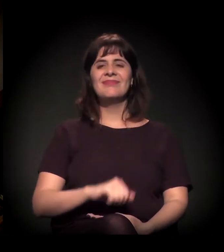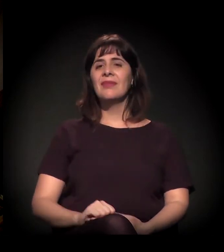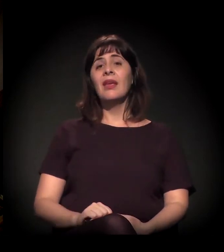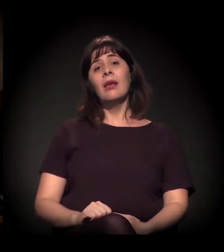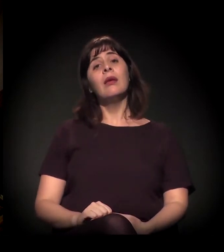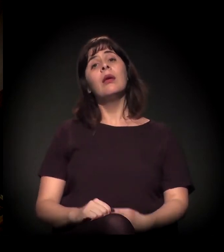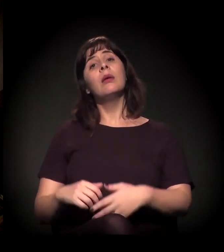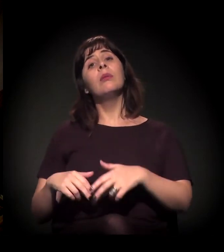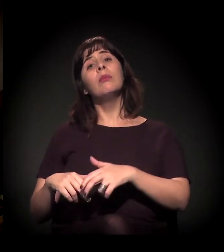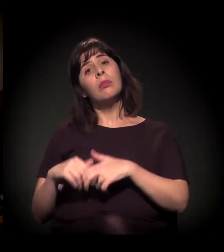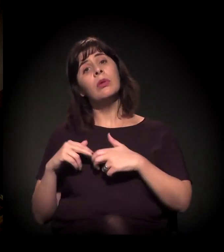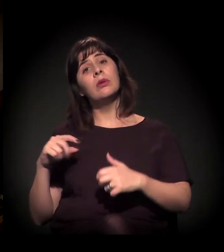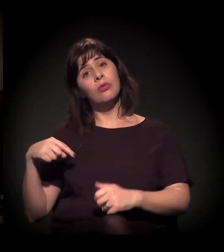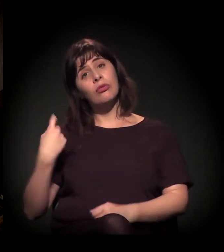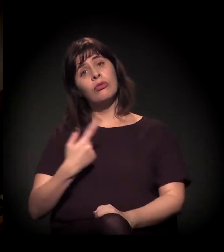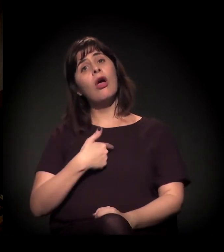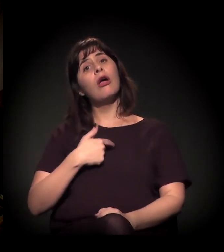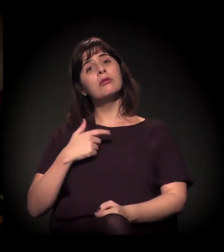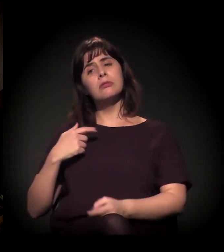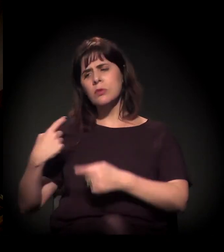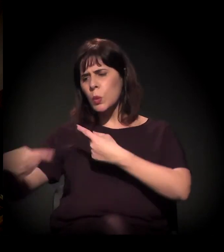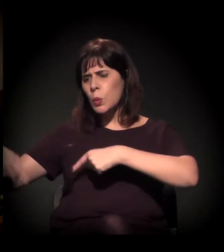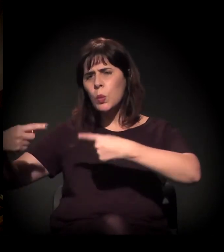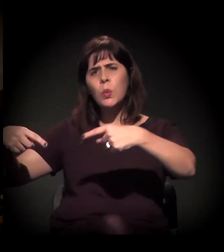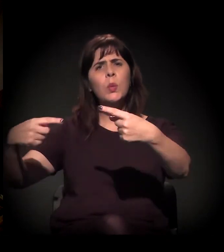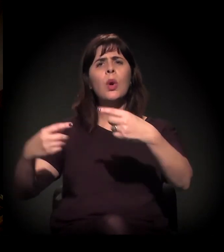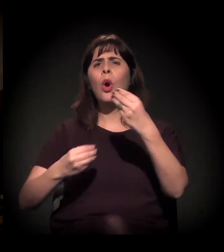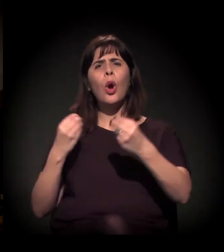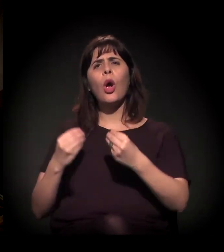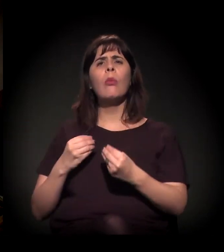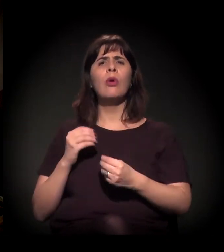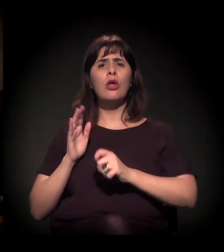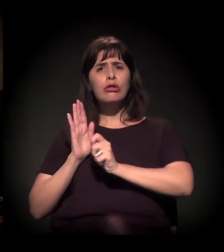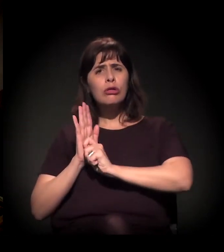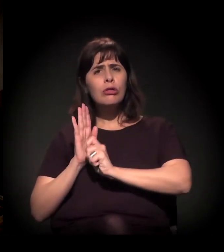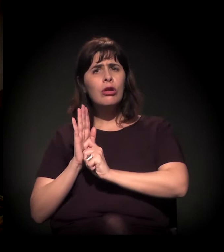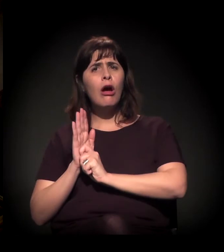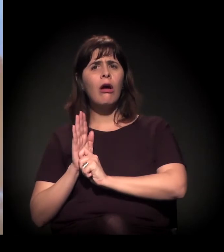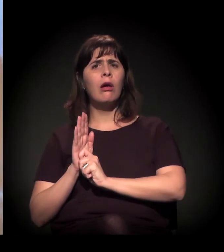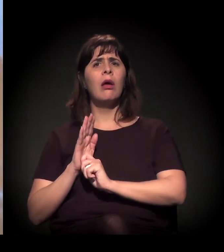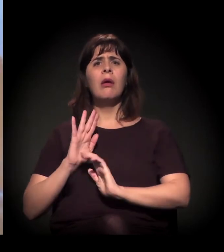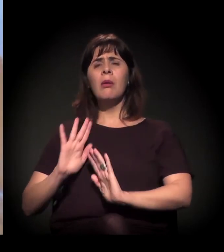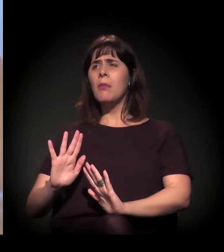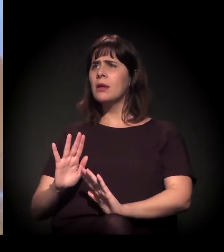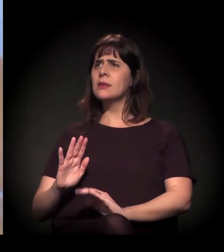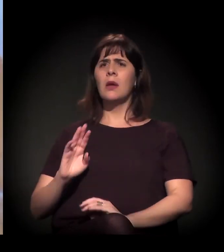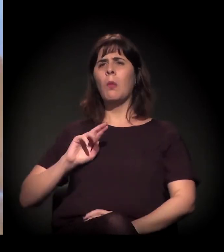É isso. Vamos discutir a questão das drogas numa perspectiva que não é moralista,